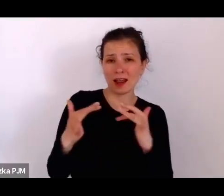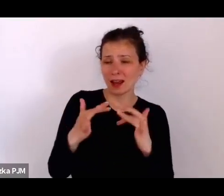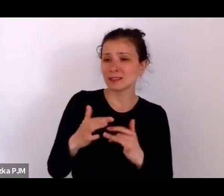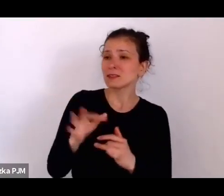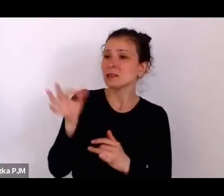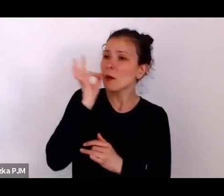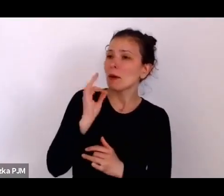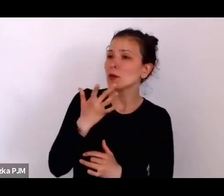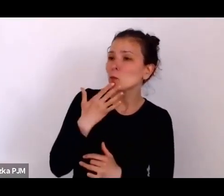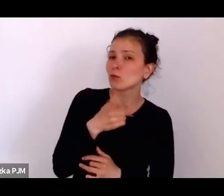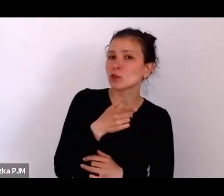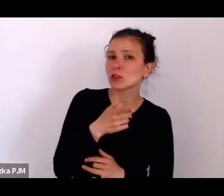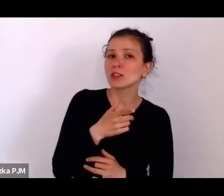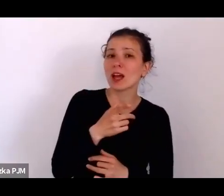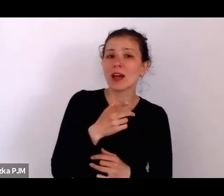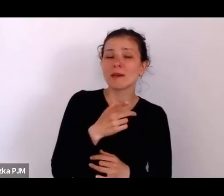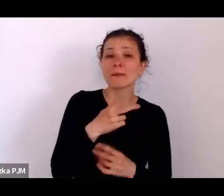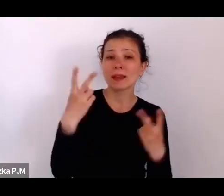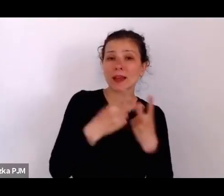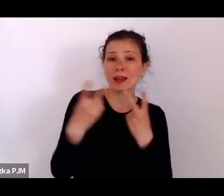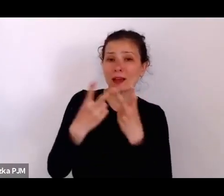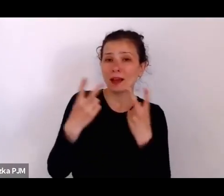że te reportaże czerpią z rzeczywistości.